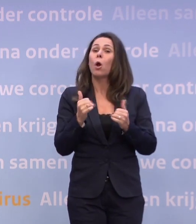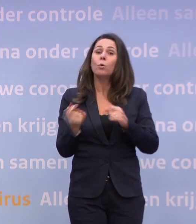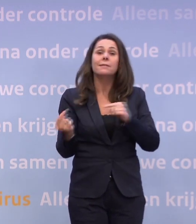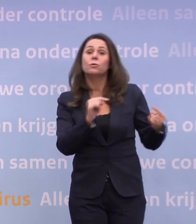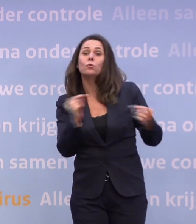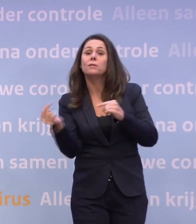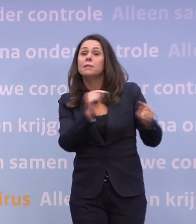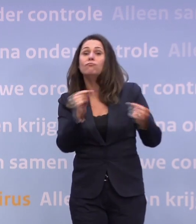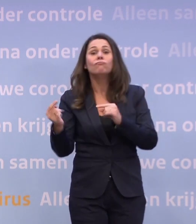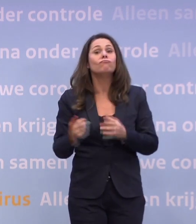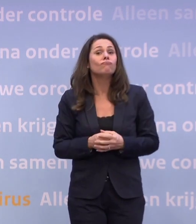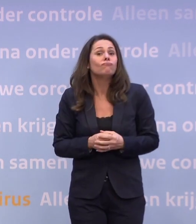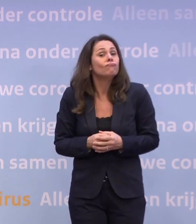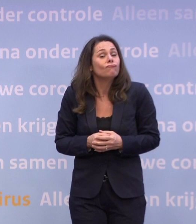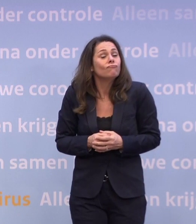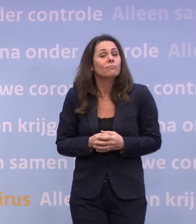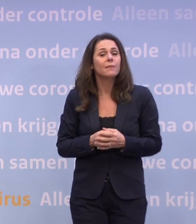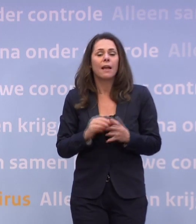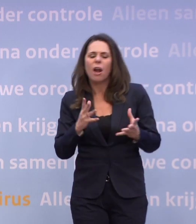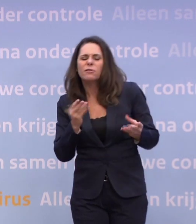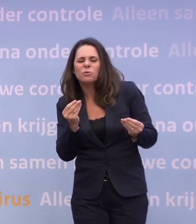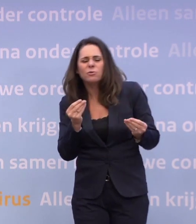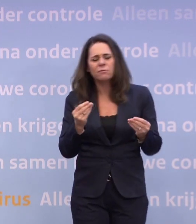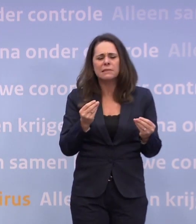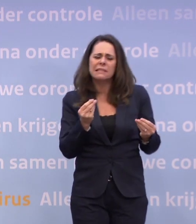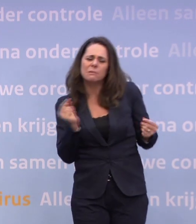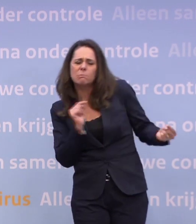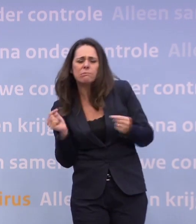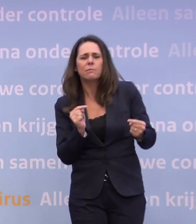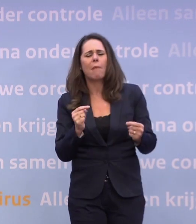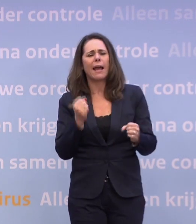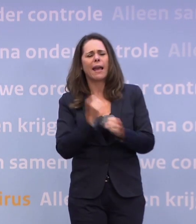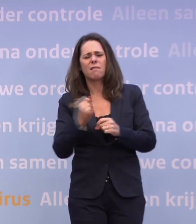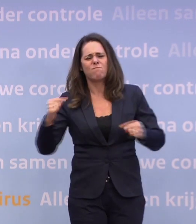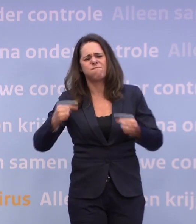...en ook wel een paar keer dat je even elkaar de nieren proefde... ...maar ik zou daar niet het woord knetteren op plakken.